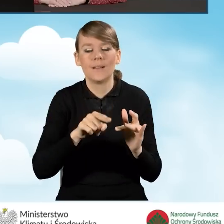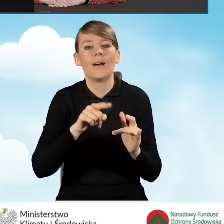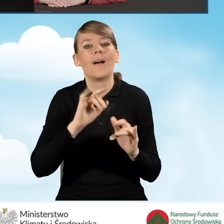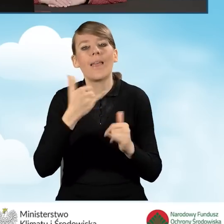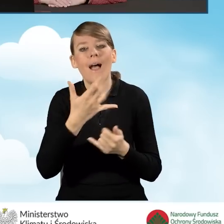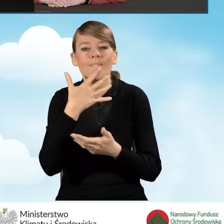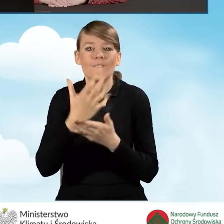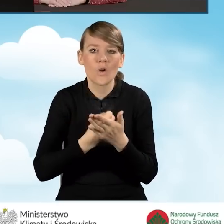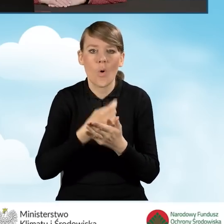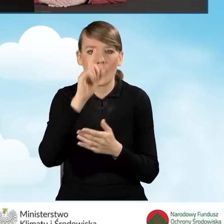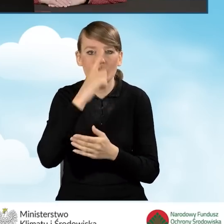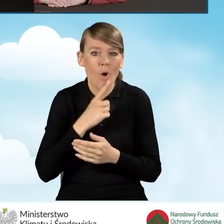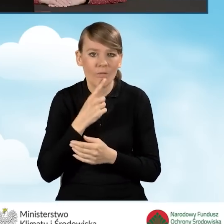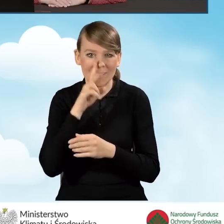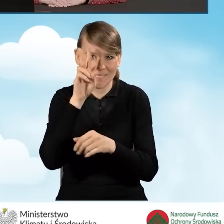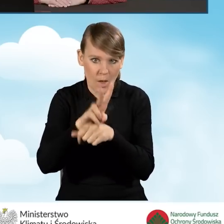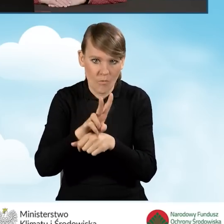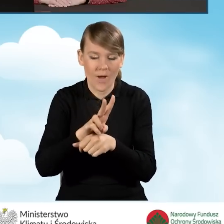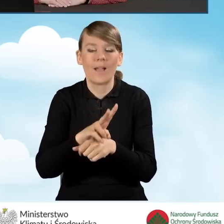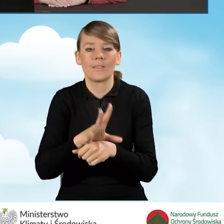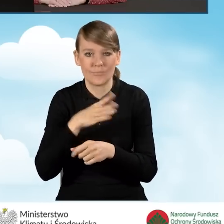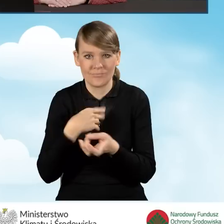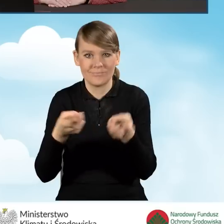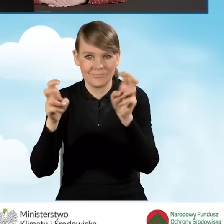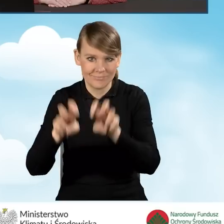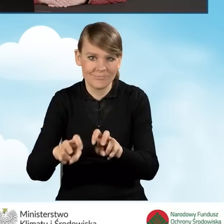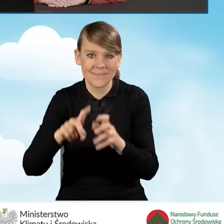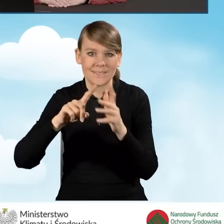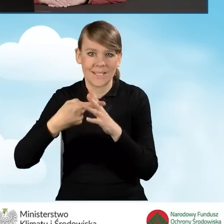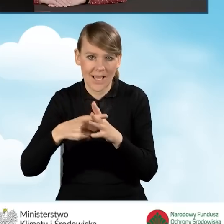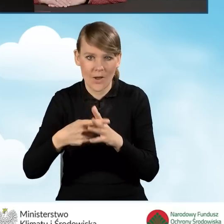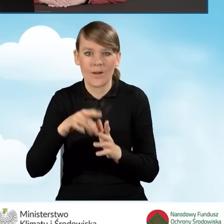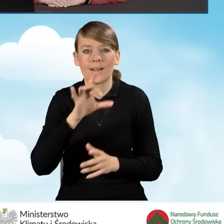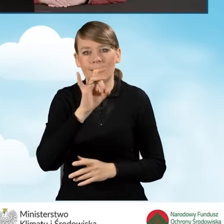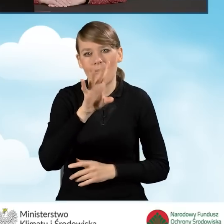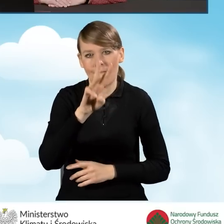Profil Zaufany do założenia i zalogowania się w serwisie GWD,